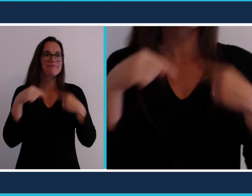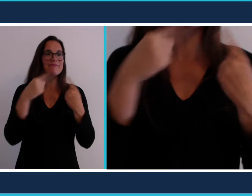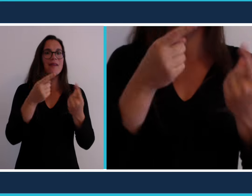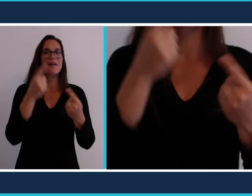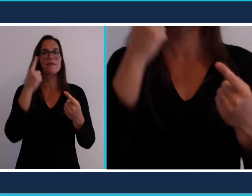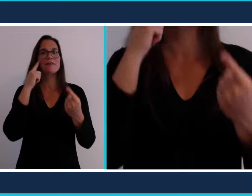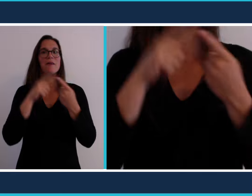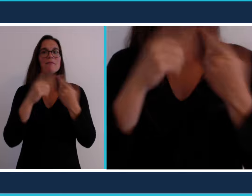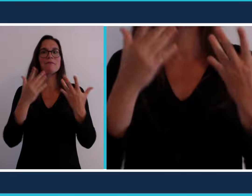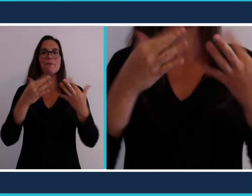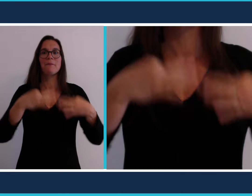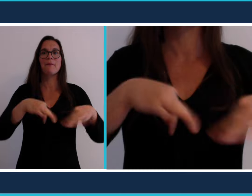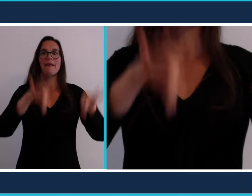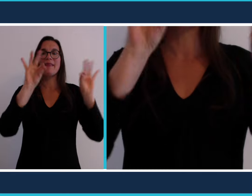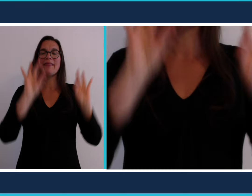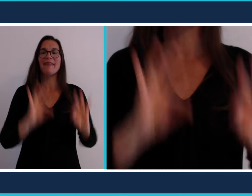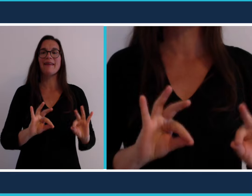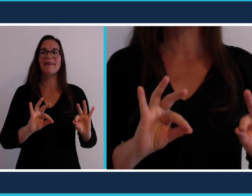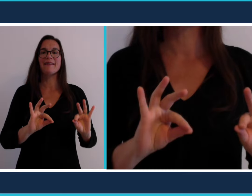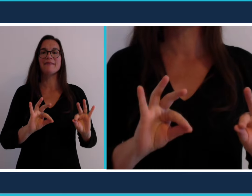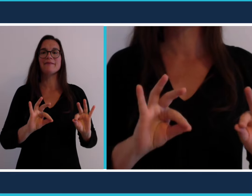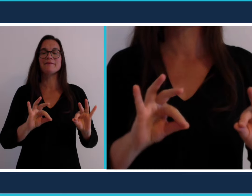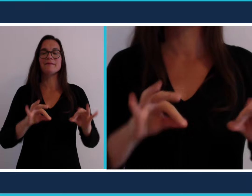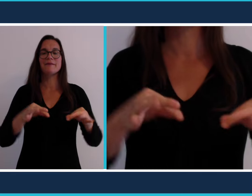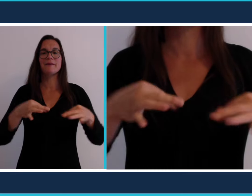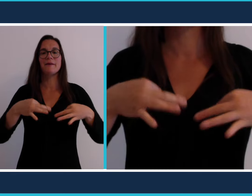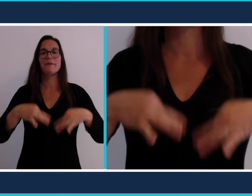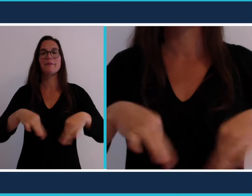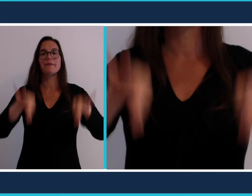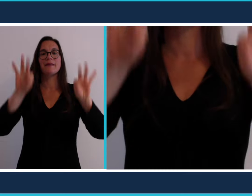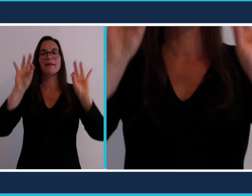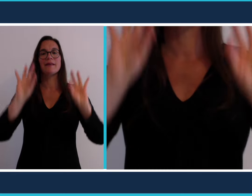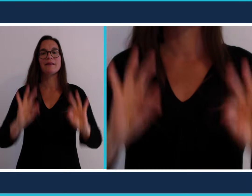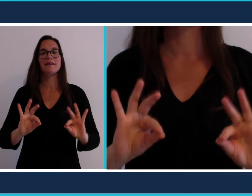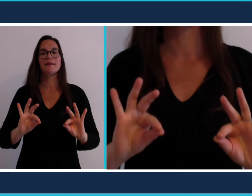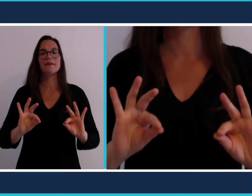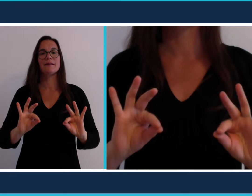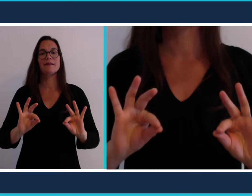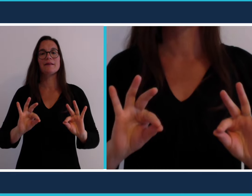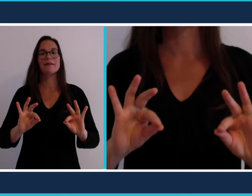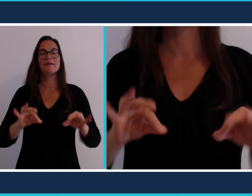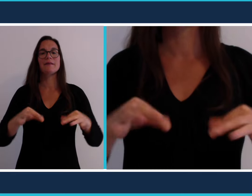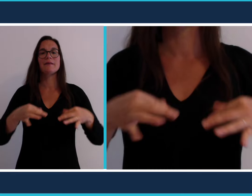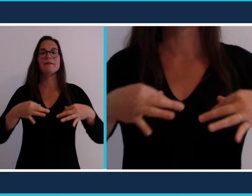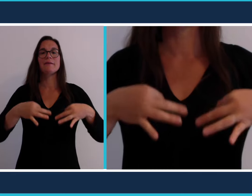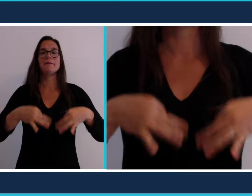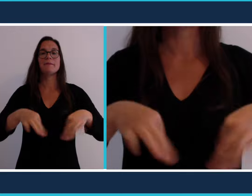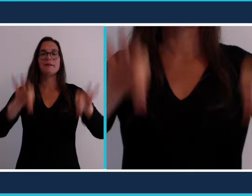On étale souvent une nappe sur le sol et c'est ce geste qui a donné le signe [pique nique]